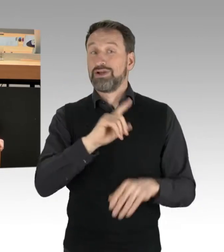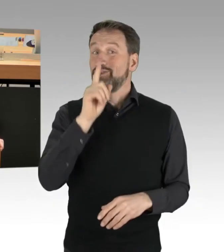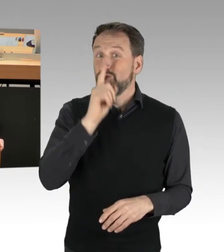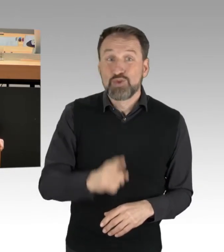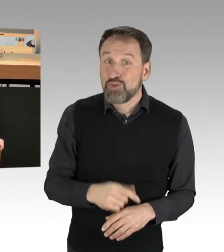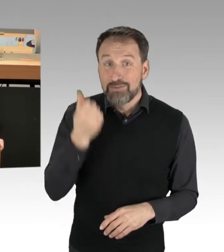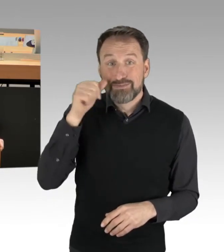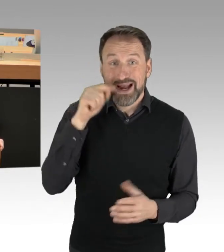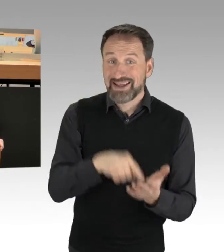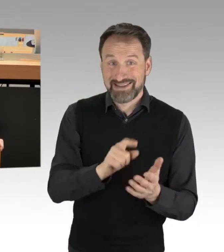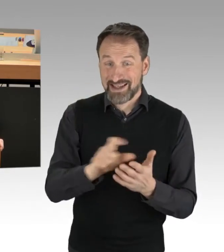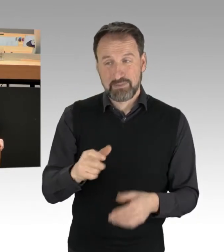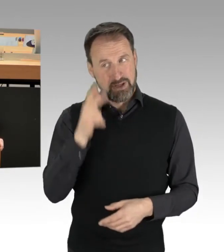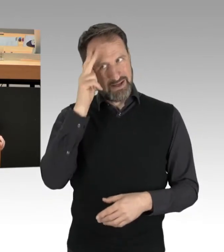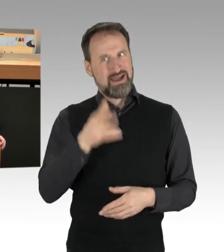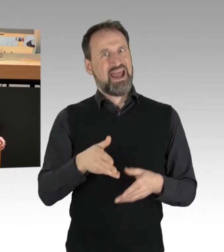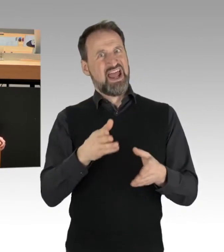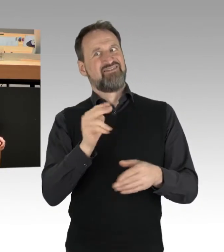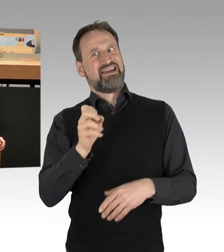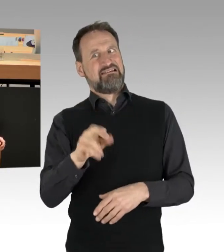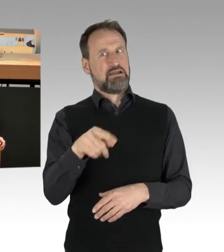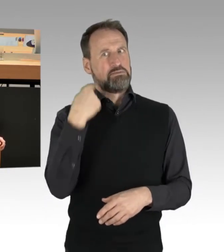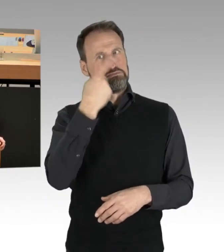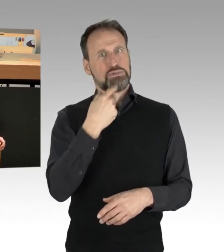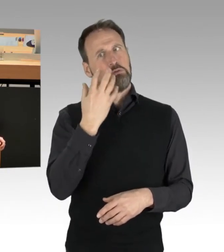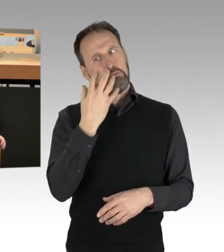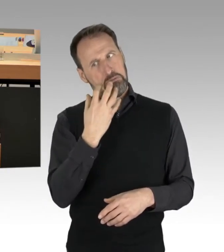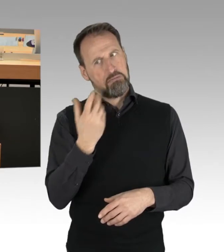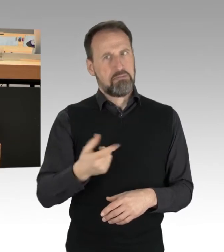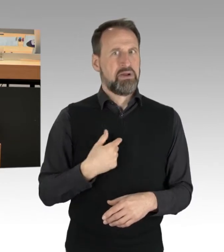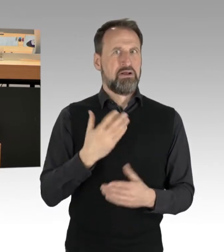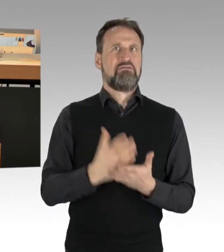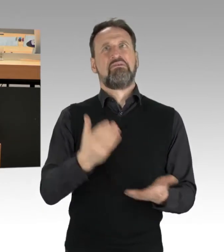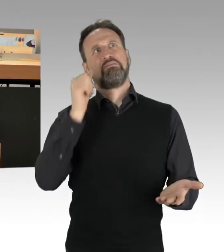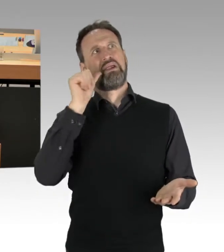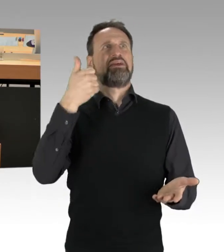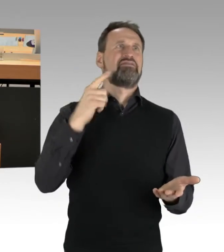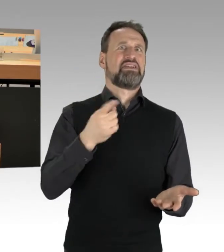wieder Berlin, nee, nee. Ja, er guckt traurig. Es ist auch ein Thema, das bundesweit eine Rolle spielt.